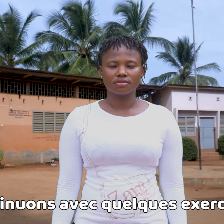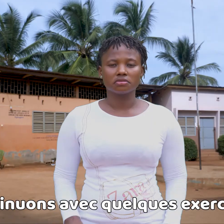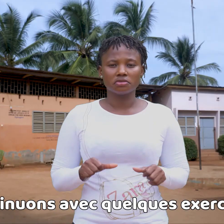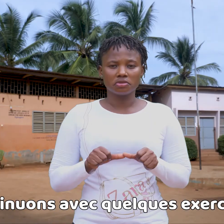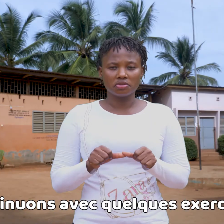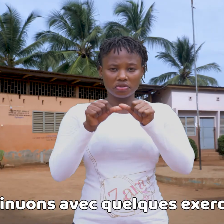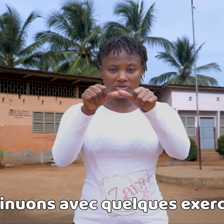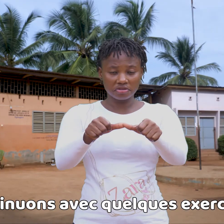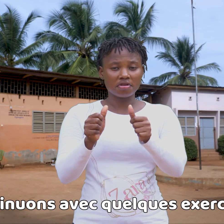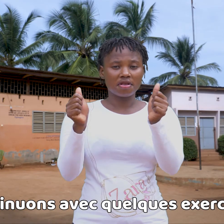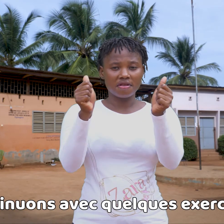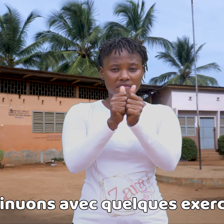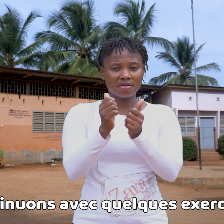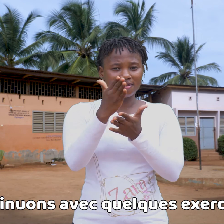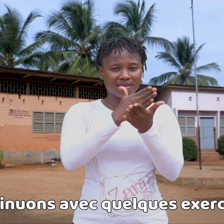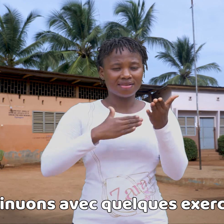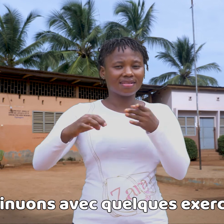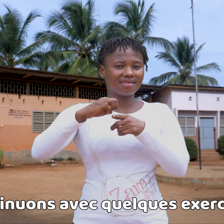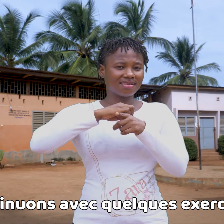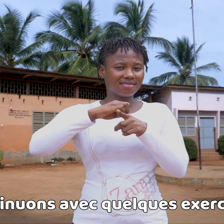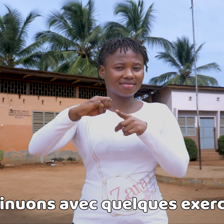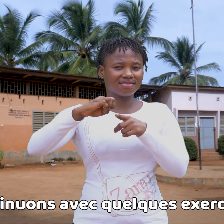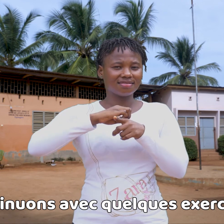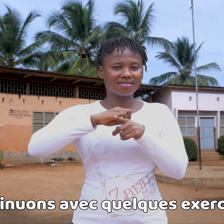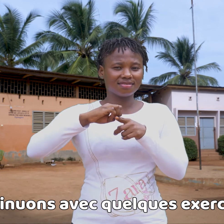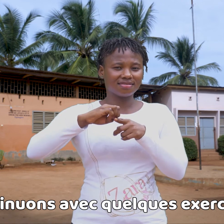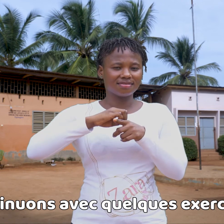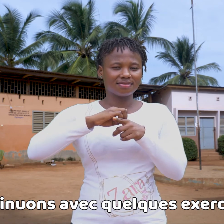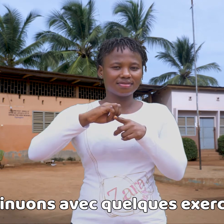Sigamos con unos cuantos ejercicios...